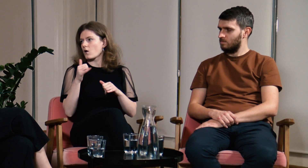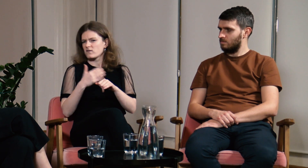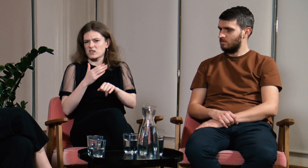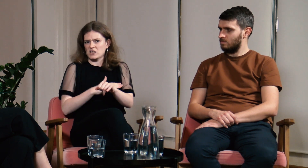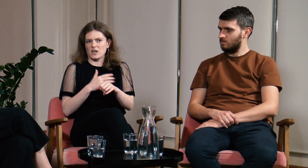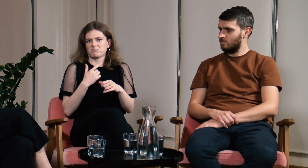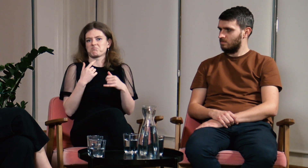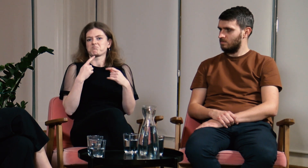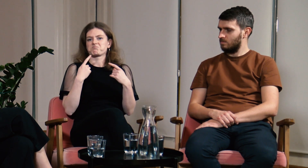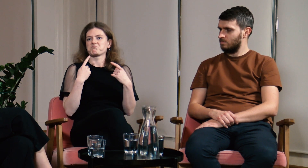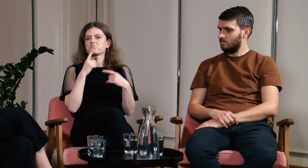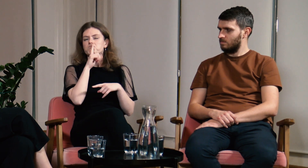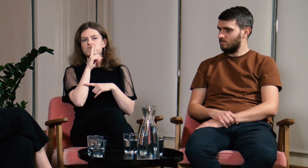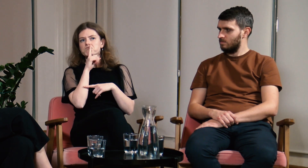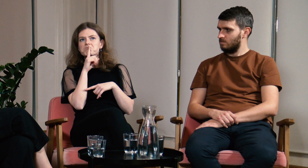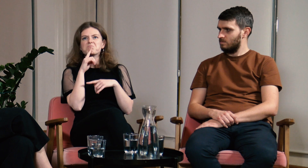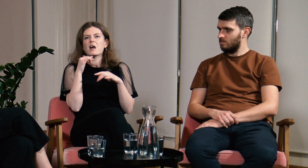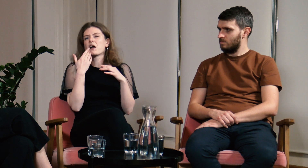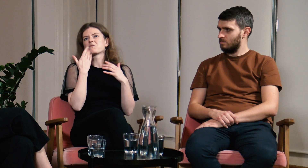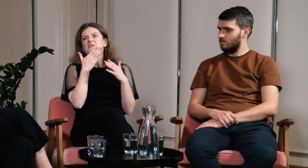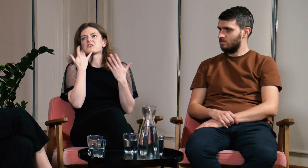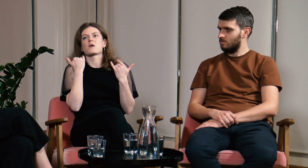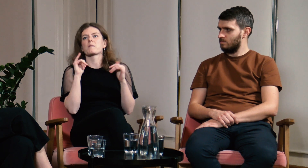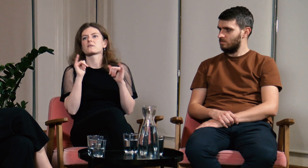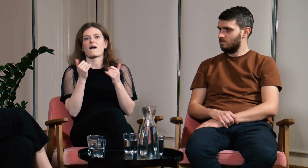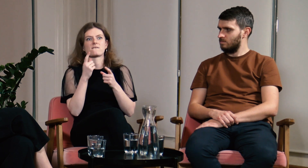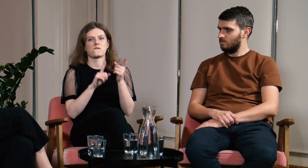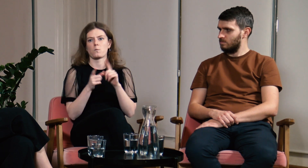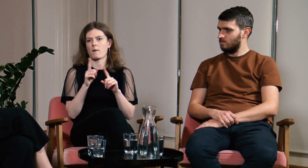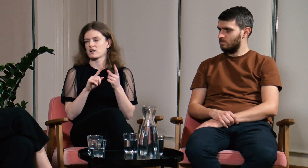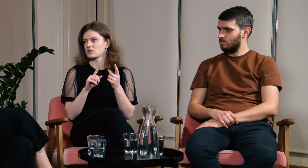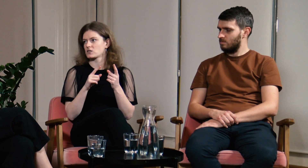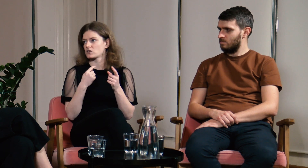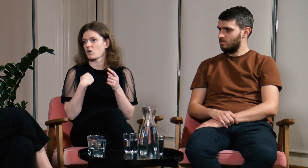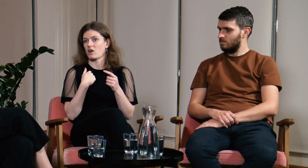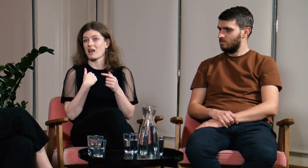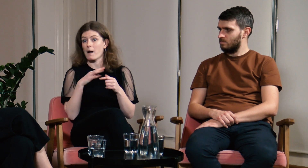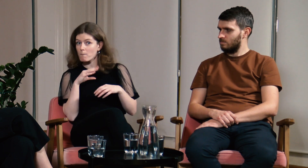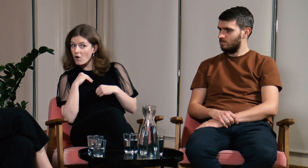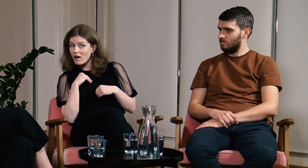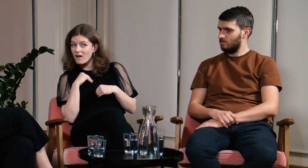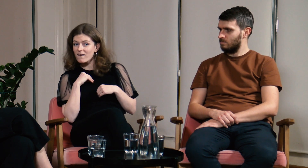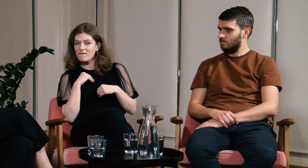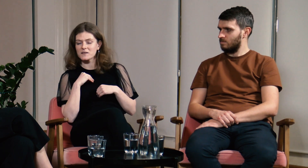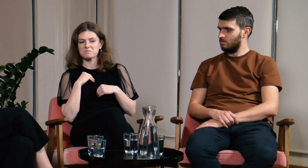Wcześniej byłam cicho. Nie wiedziałam jak wytłumaczyć to innym i czy mogę.